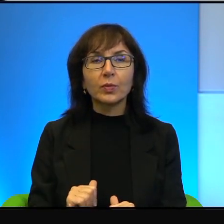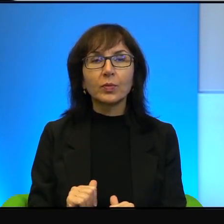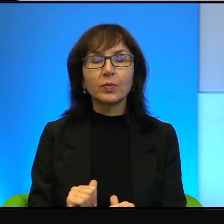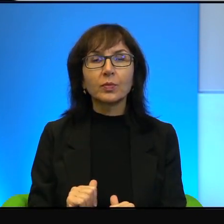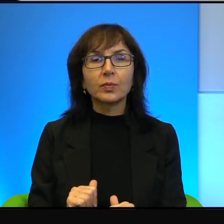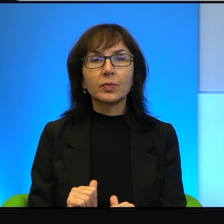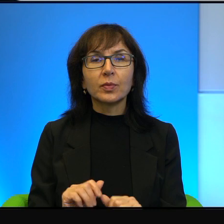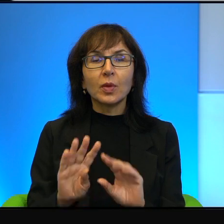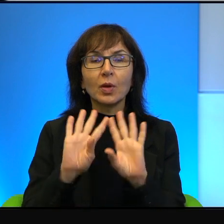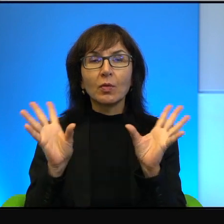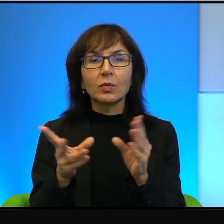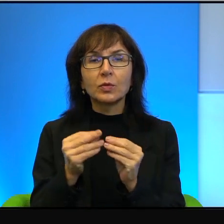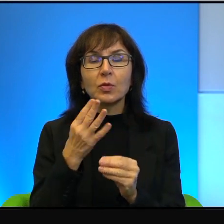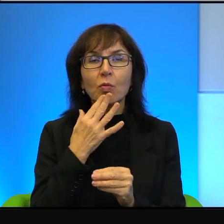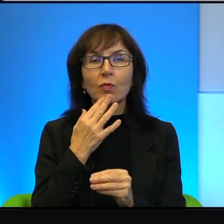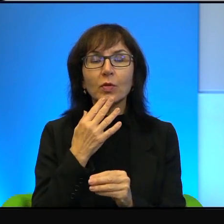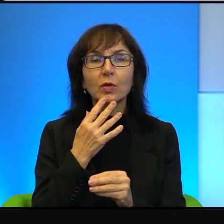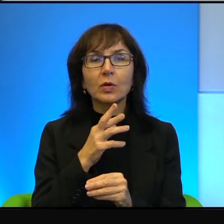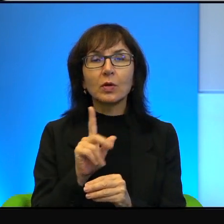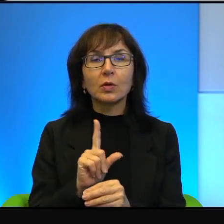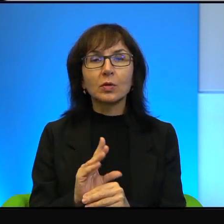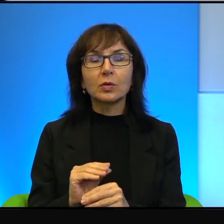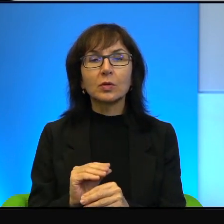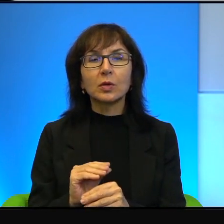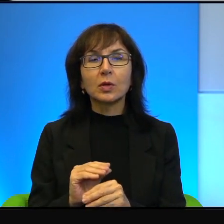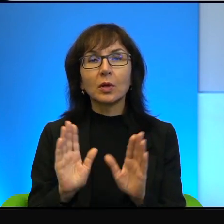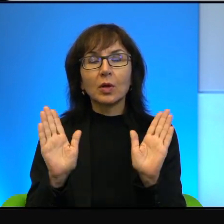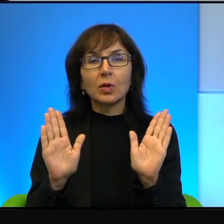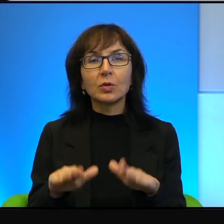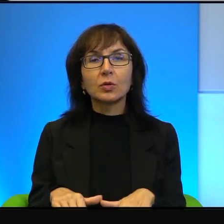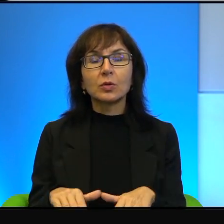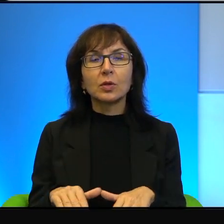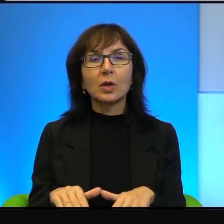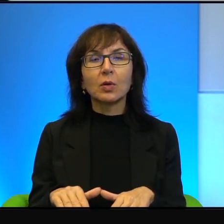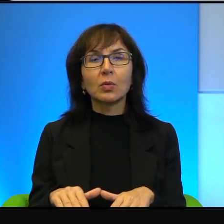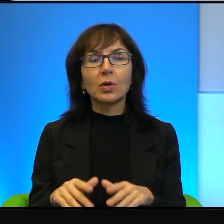wszyscy mówili o tym, że zostały wykonane pierwsze gesty,